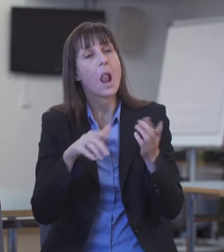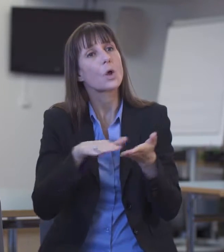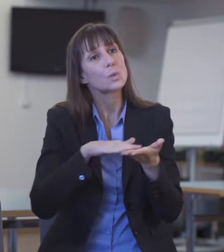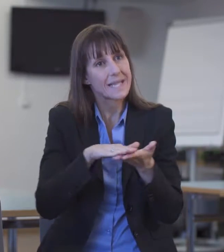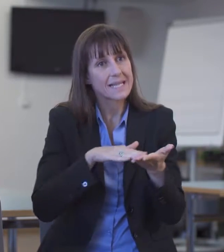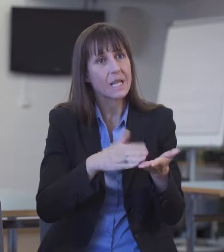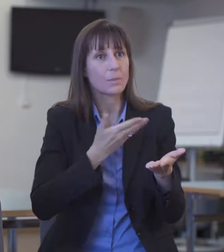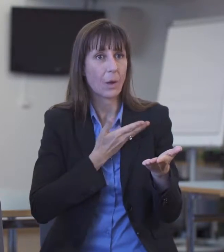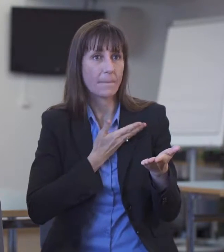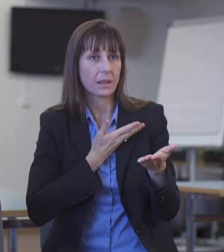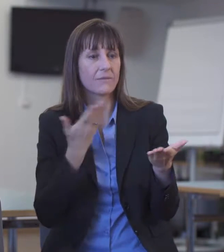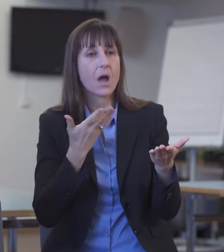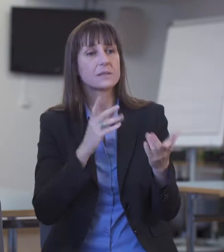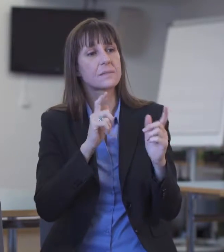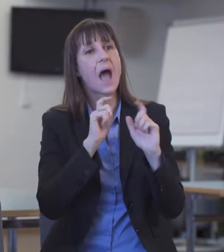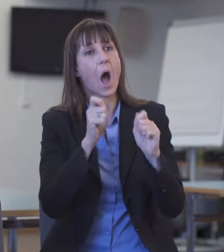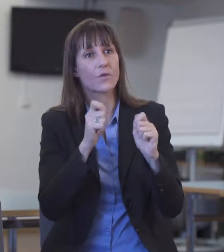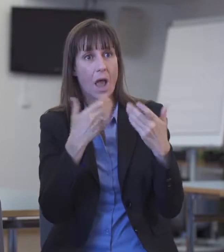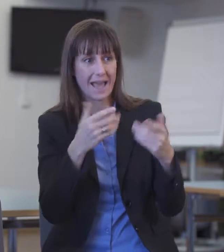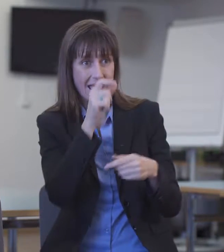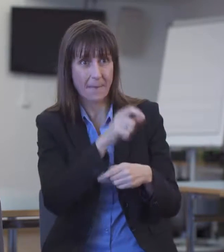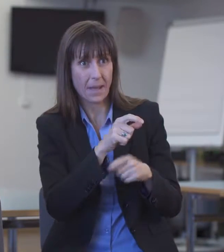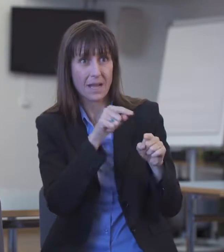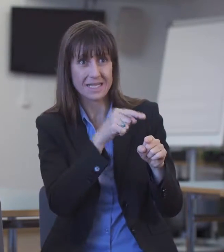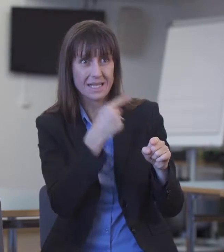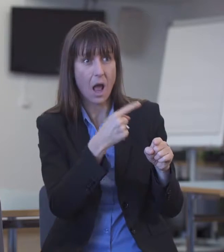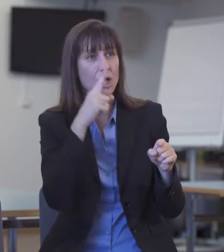Nämlich dass es vermehrt schwierig ist, Dolmetschende zu finden für andere Sprachen.